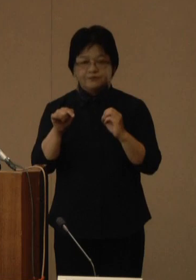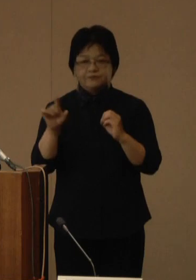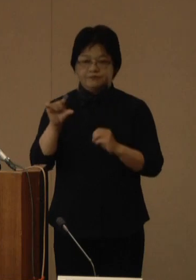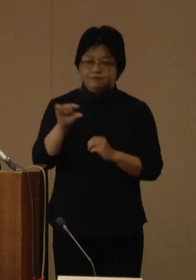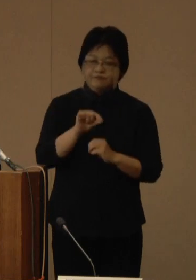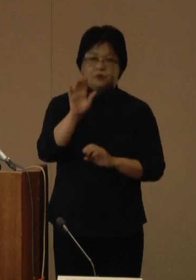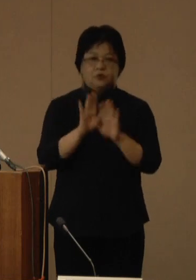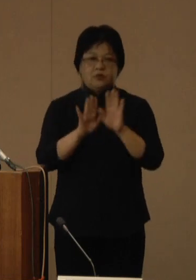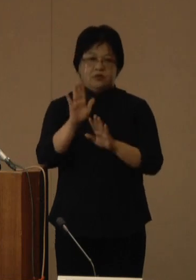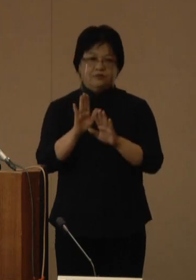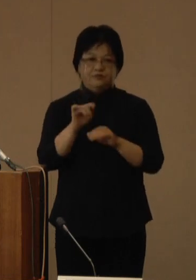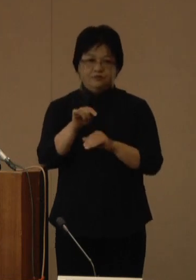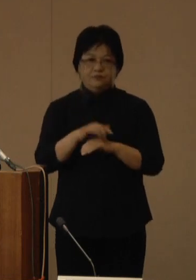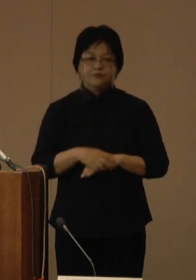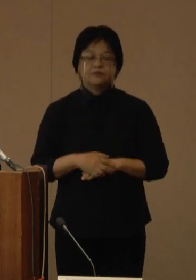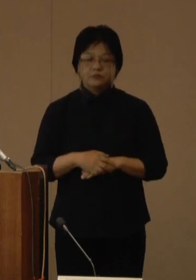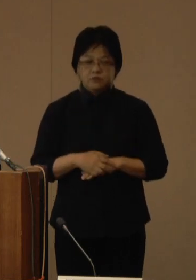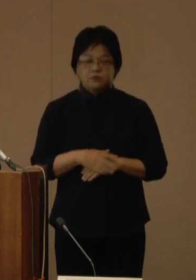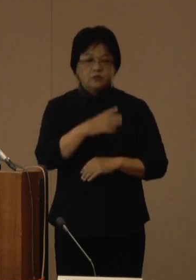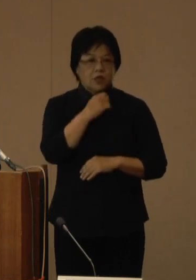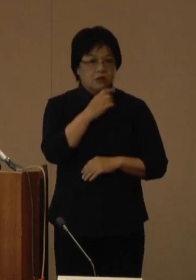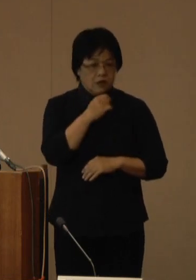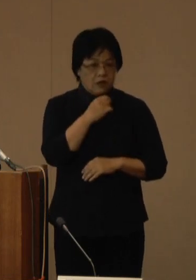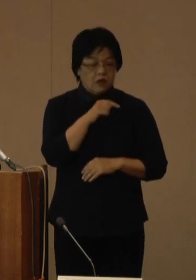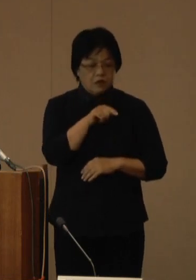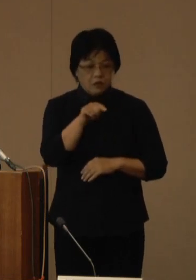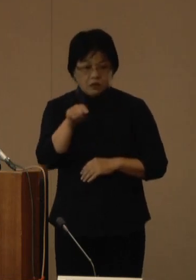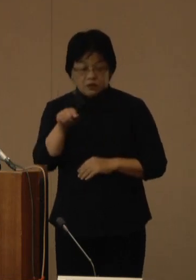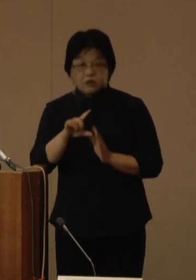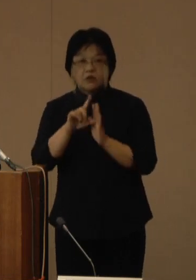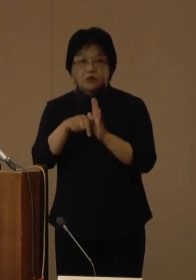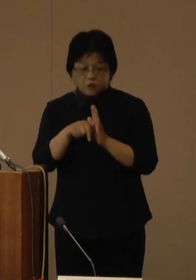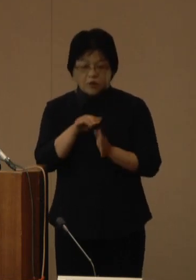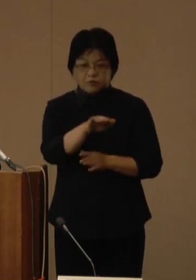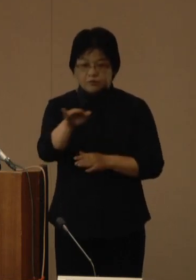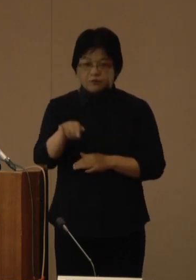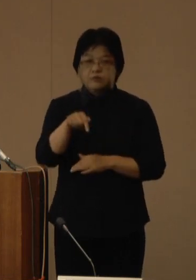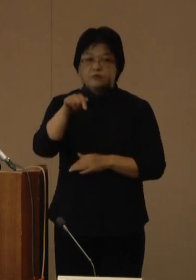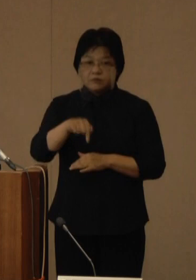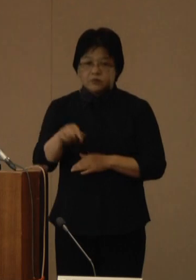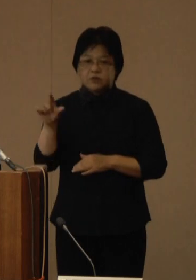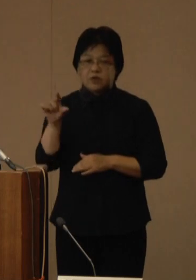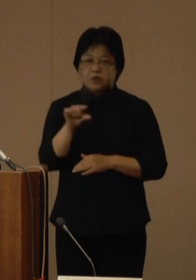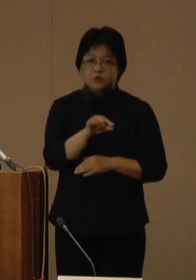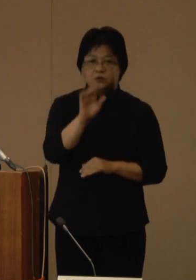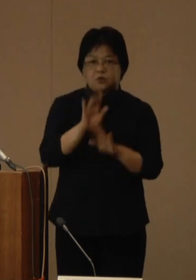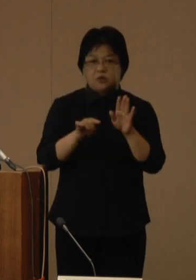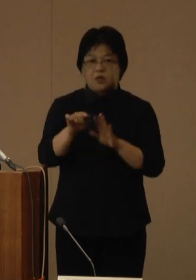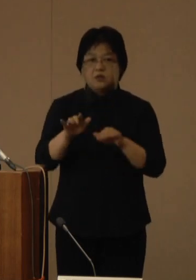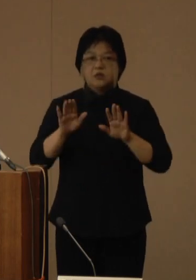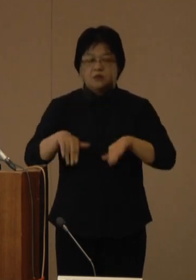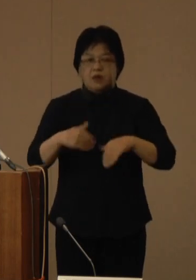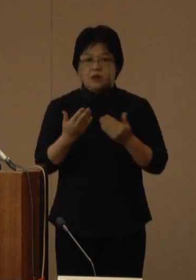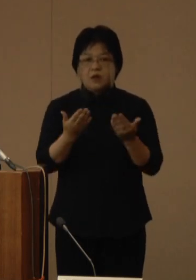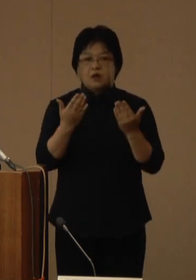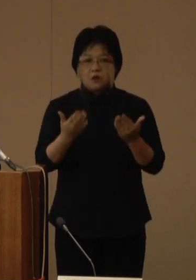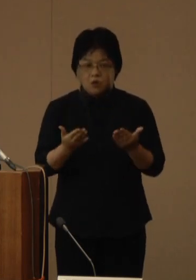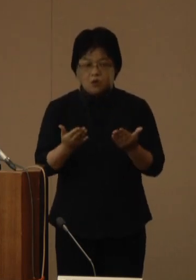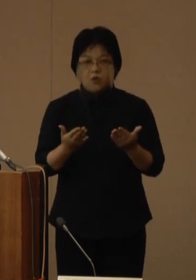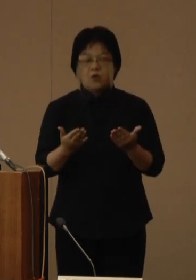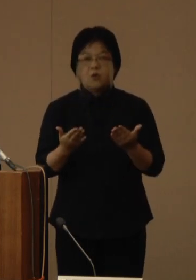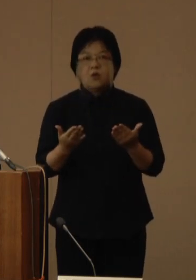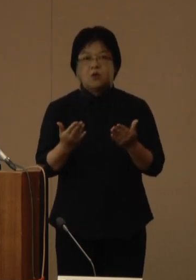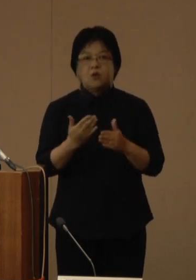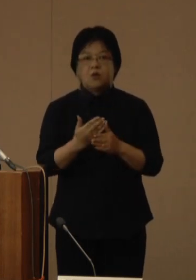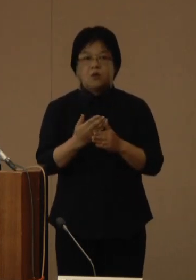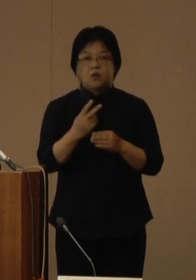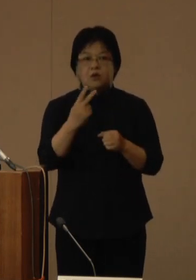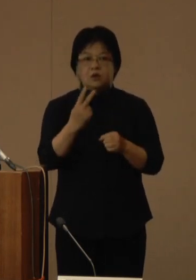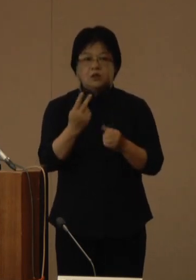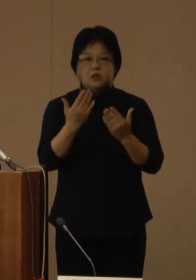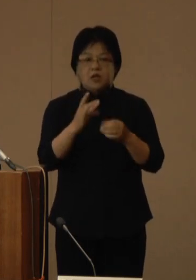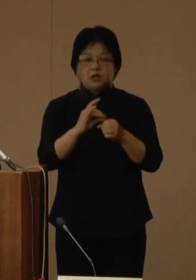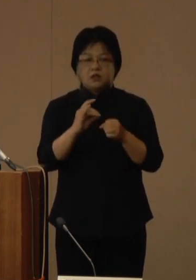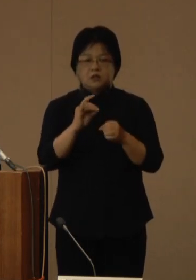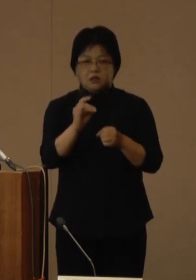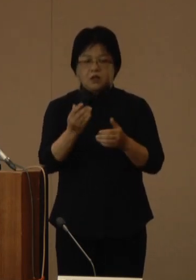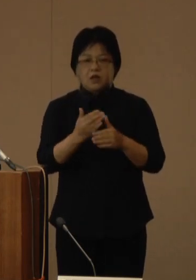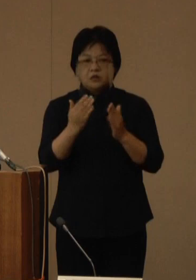年齢階級別では、全年代において減少し、現在のところ、学校再開による感染拡大の傾向は確認されておりません